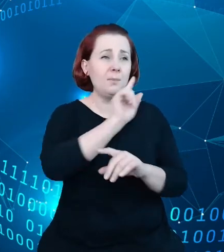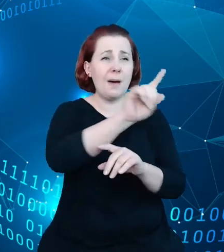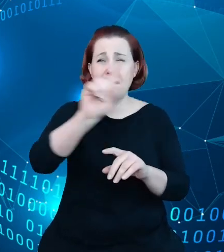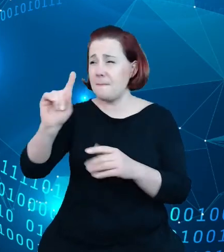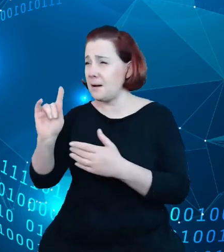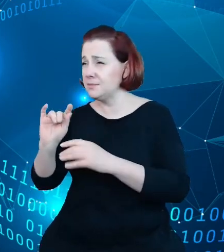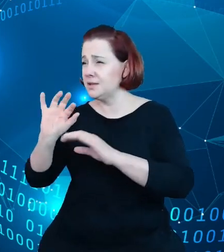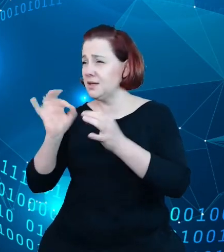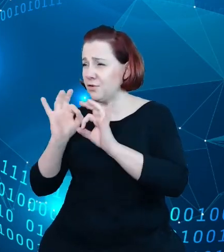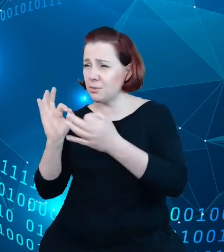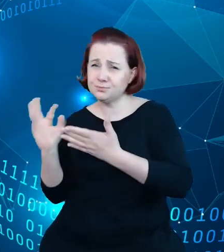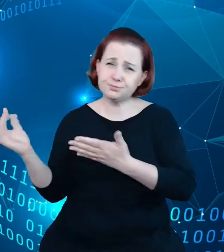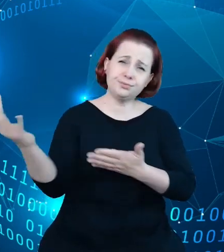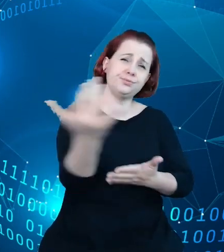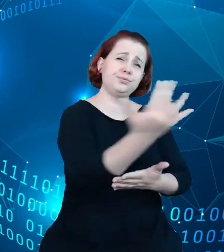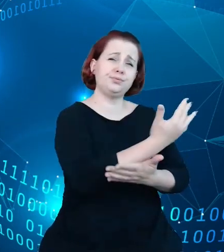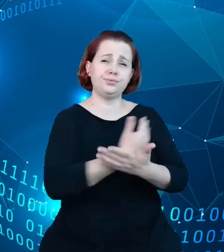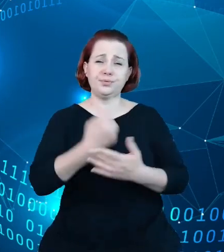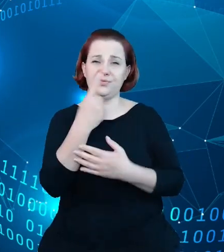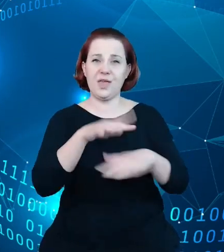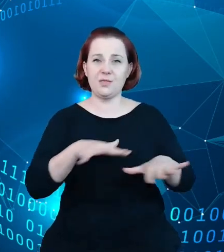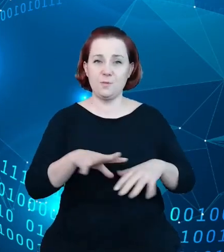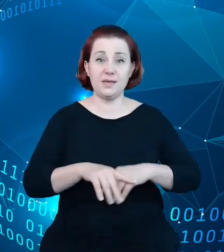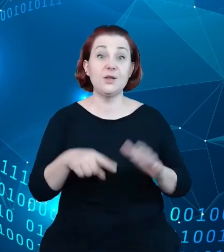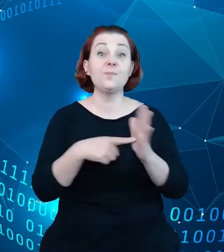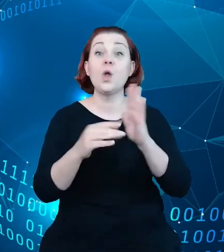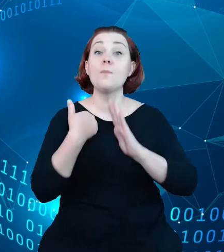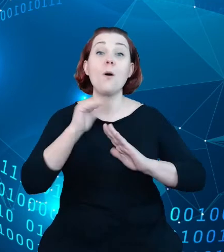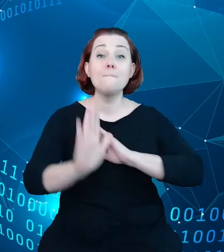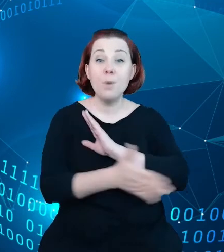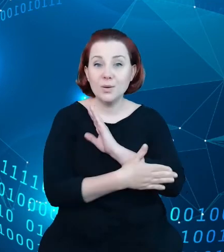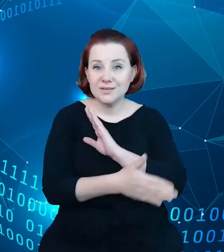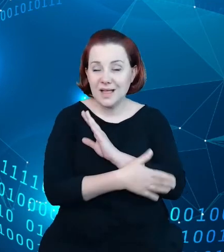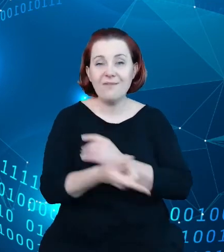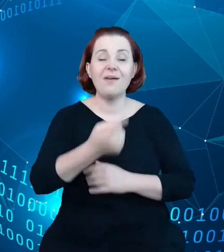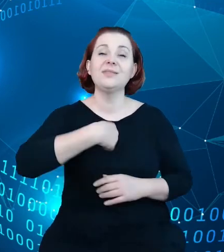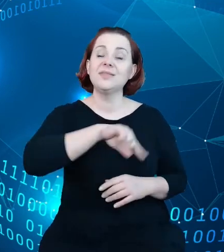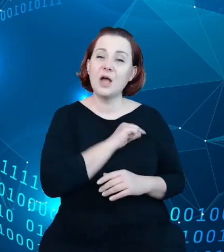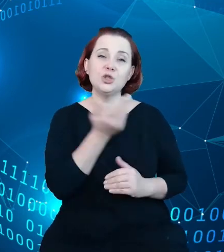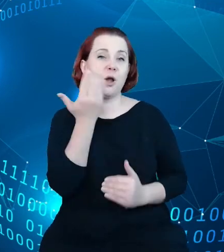To było tak jakby podstawą czy efektem podejścia naszego do rozpoczęcia